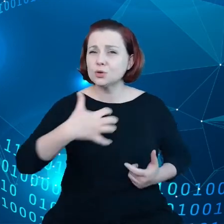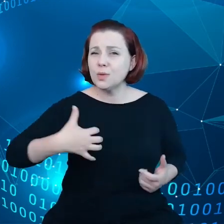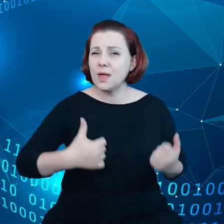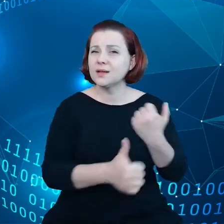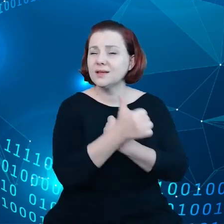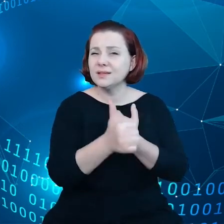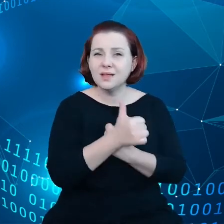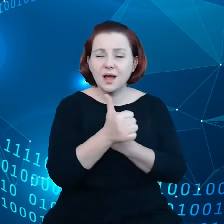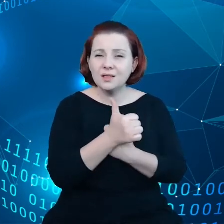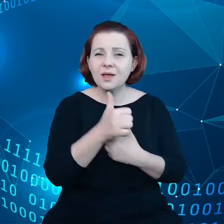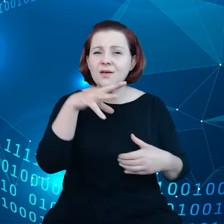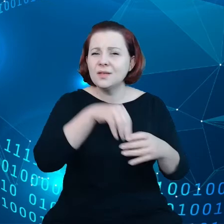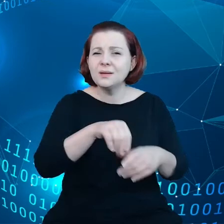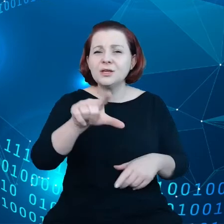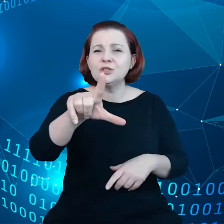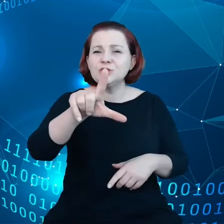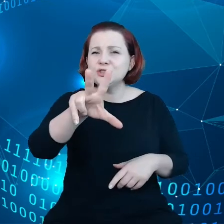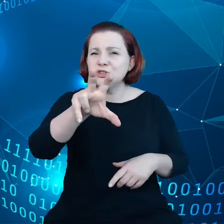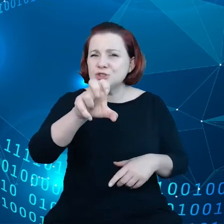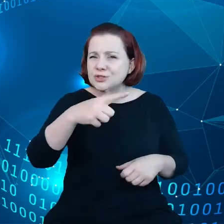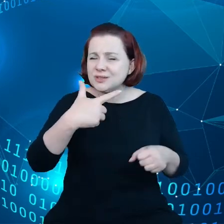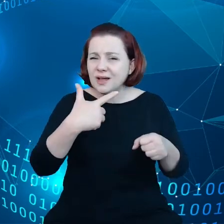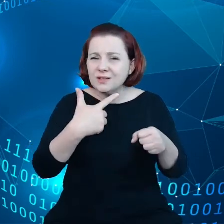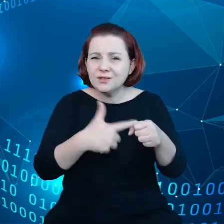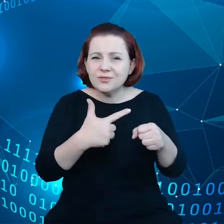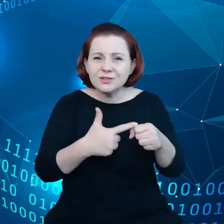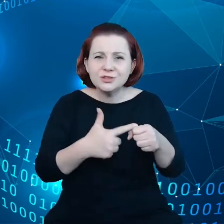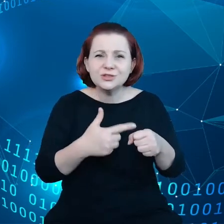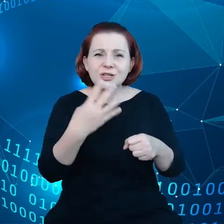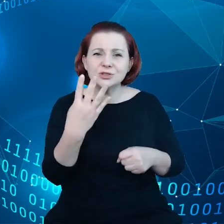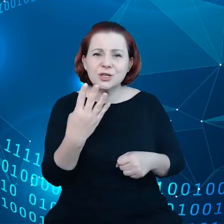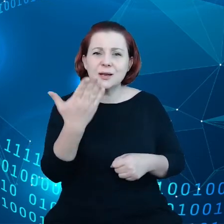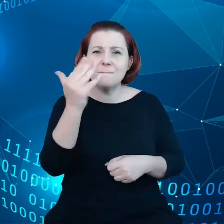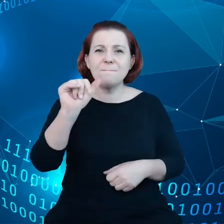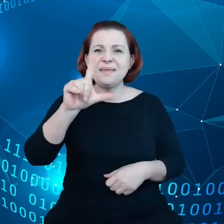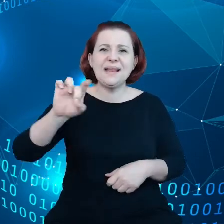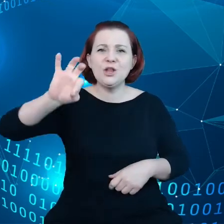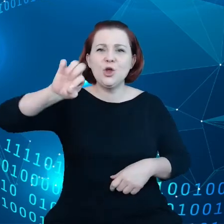324 biliony euro co jest bardzo dużą